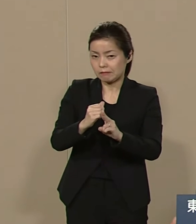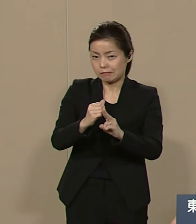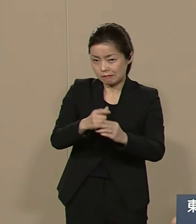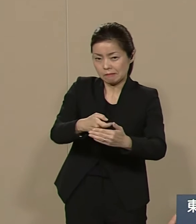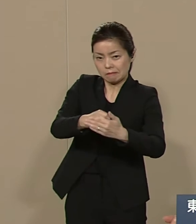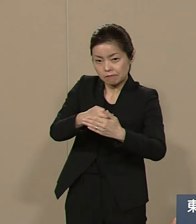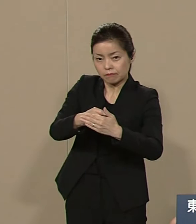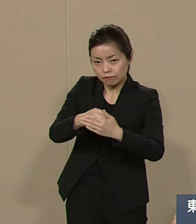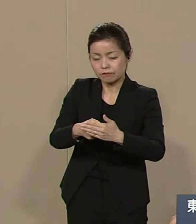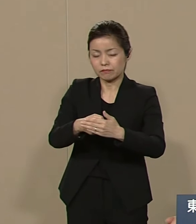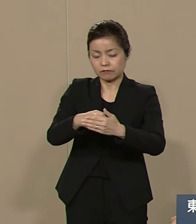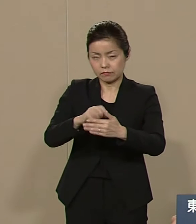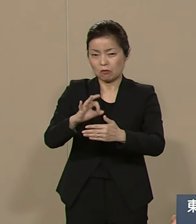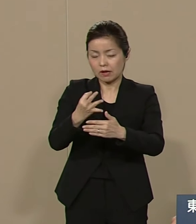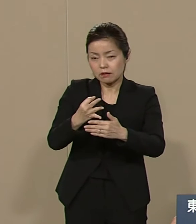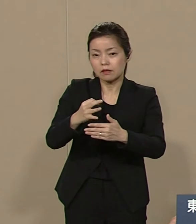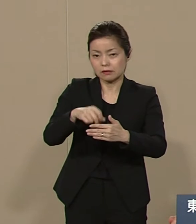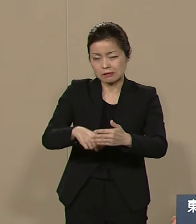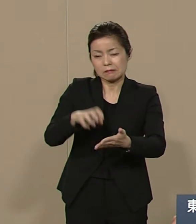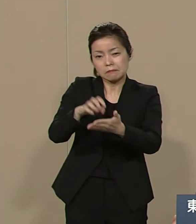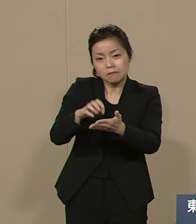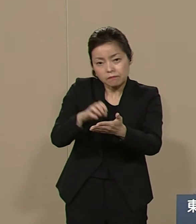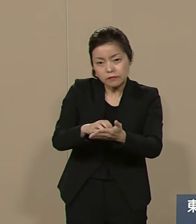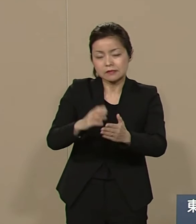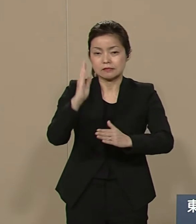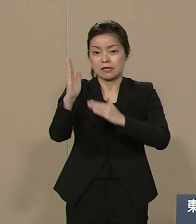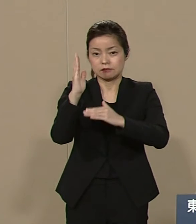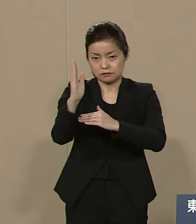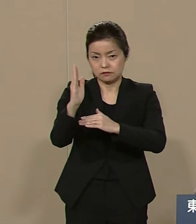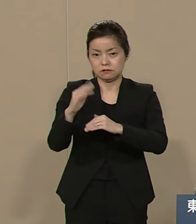これは紛れもない事実です